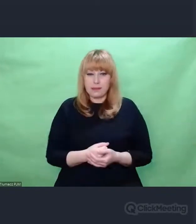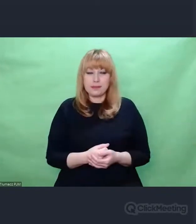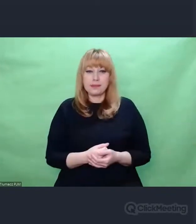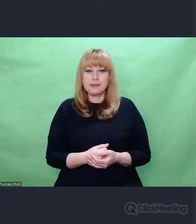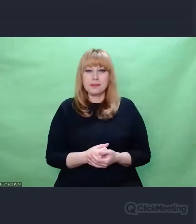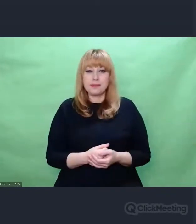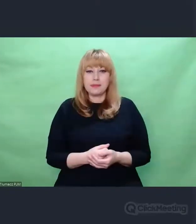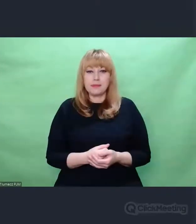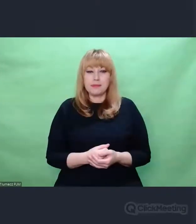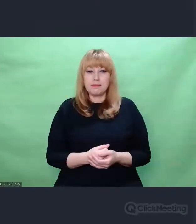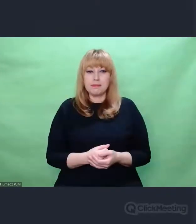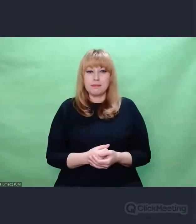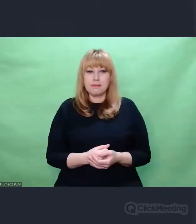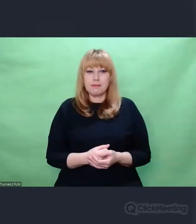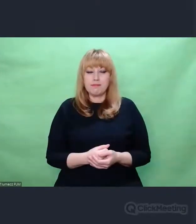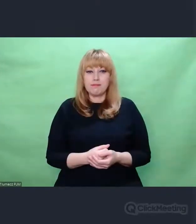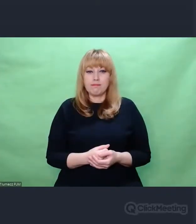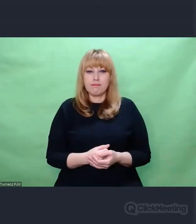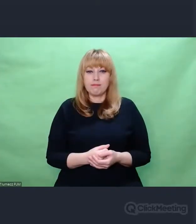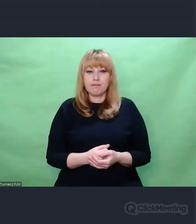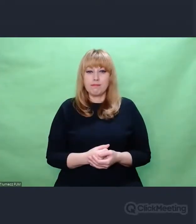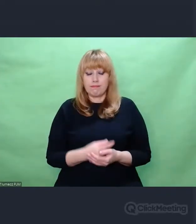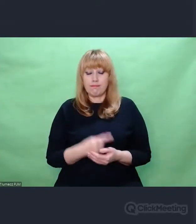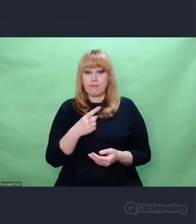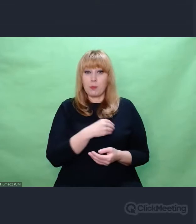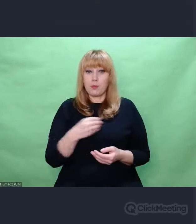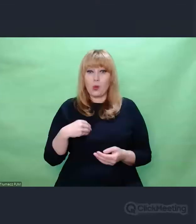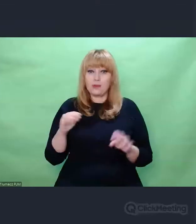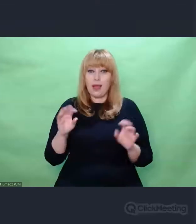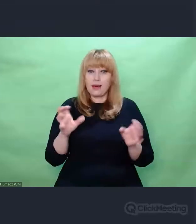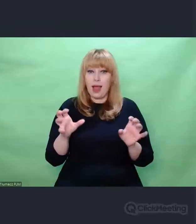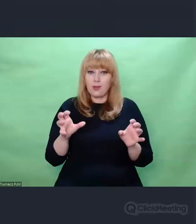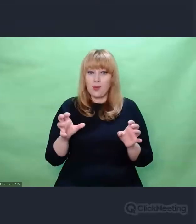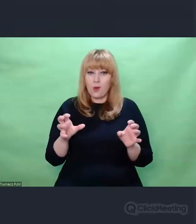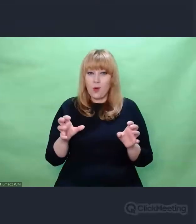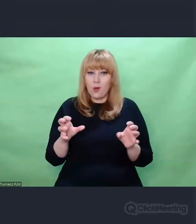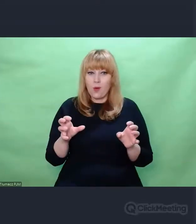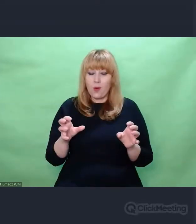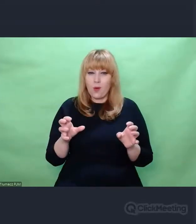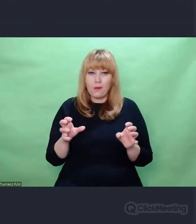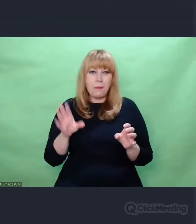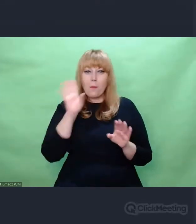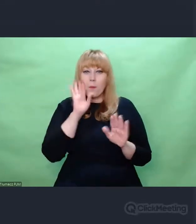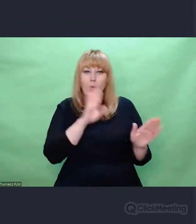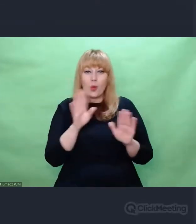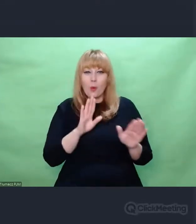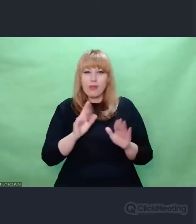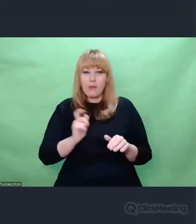To studio przypominało Biuro Szyfrów. Mówi się o czarnym pokoju,